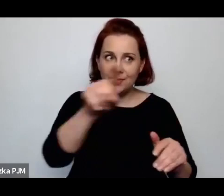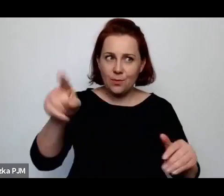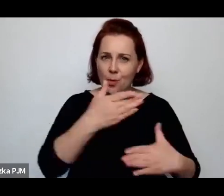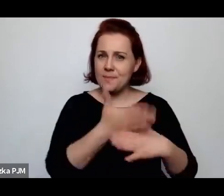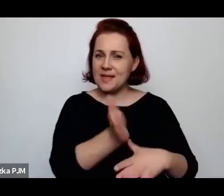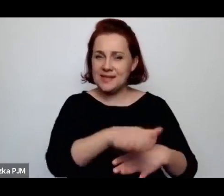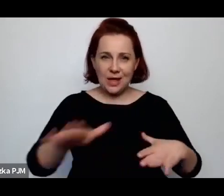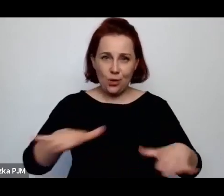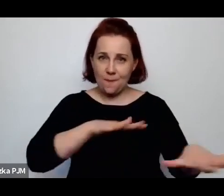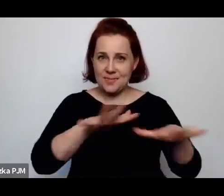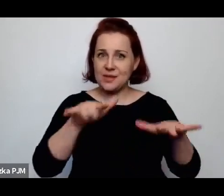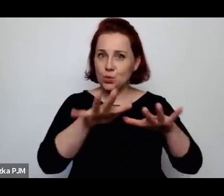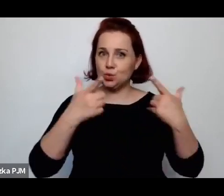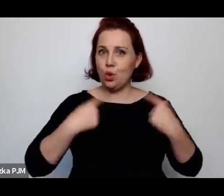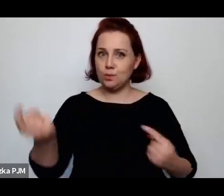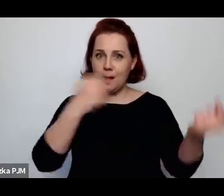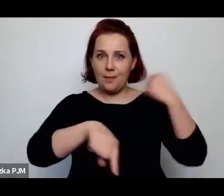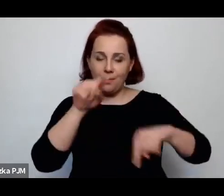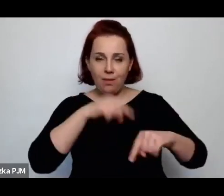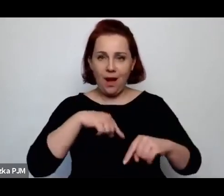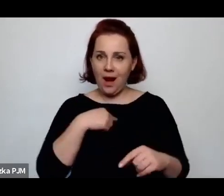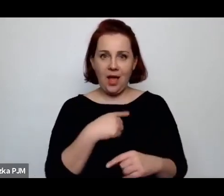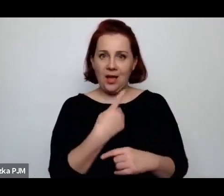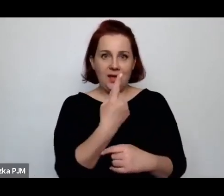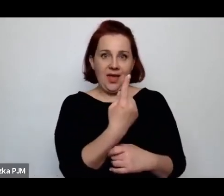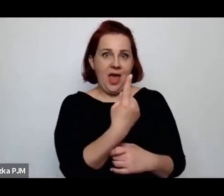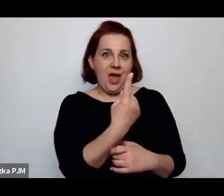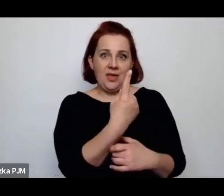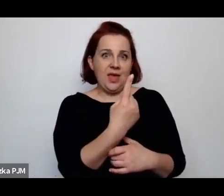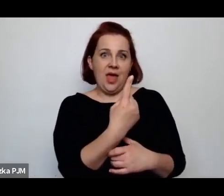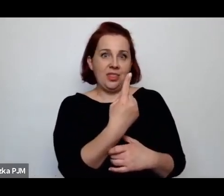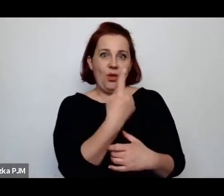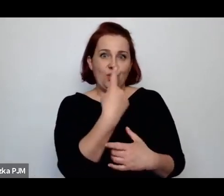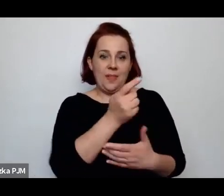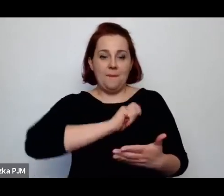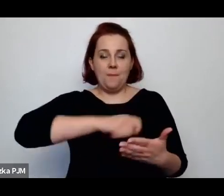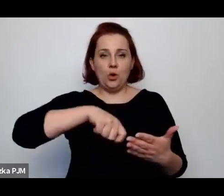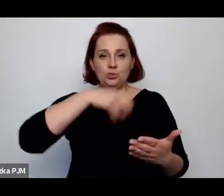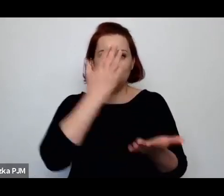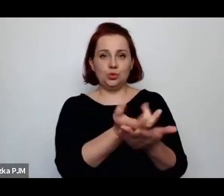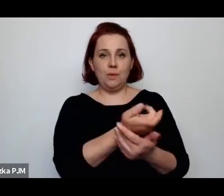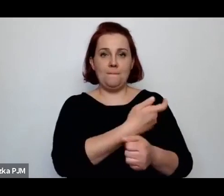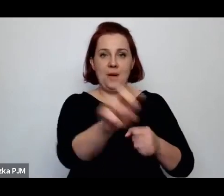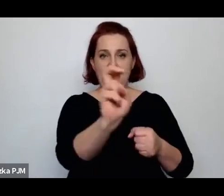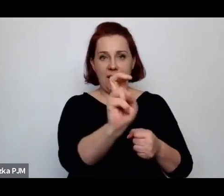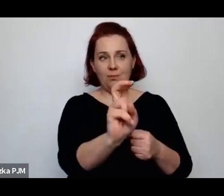Ale zwolniono ją jednym pociągnięciem pióra ponieważ należało zredukować mężatki.